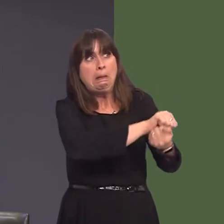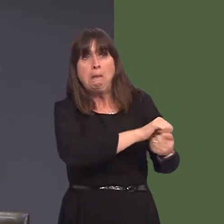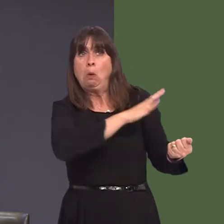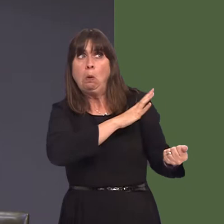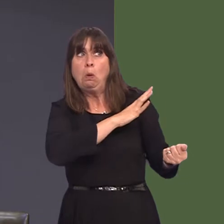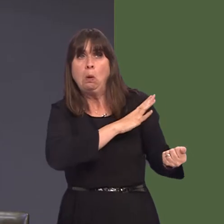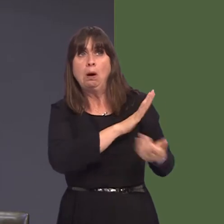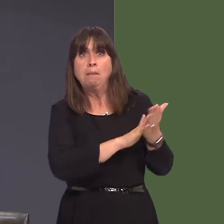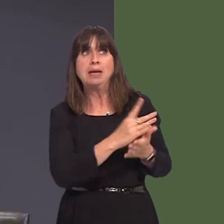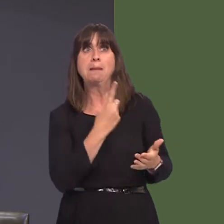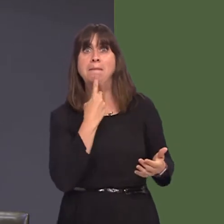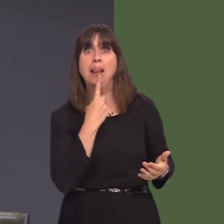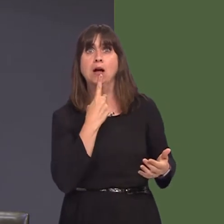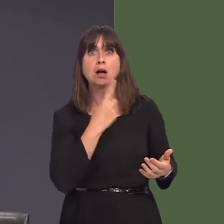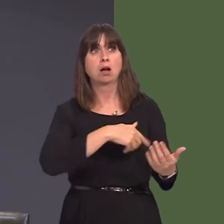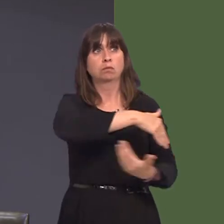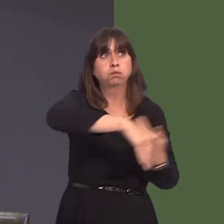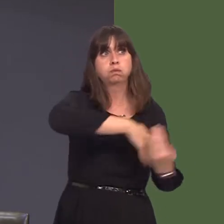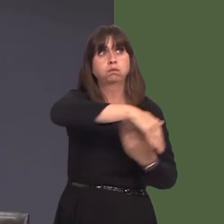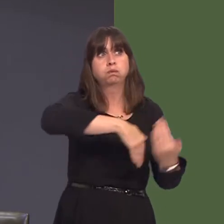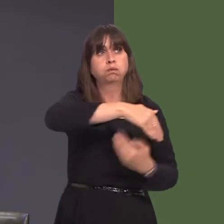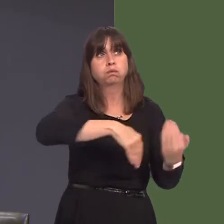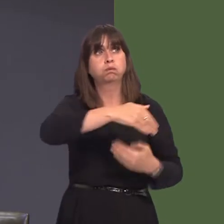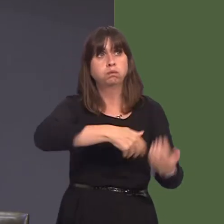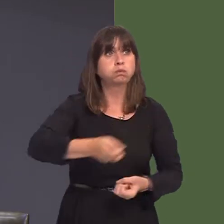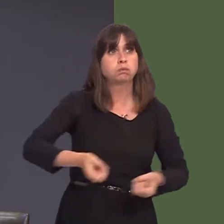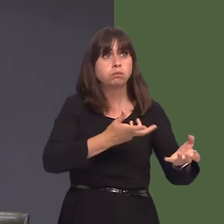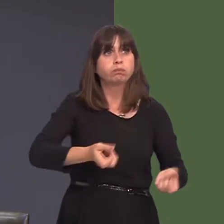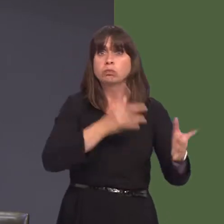bwysig, wrth gwrs, nid yn unig oherwydd ein bod ni angen capasiti prosesu yng Nghymru,